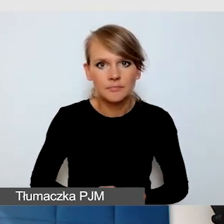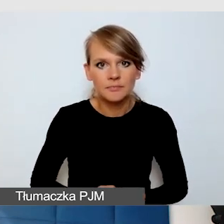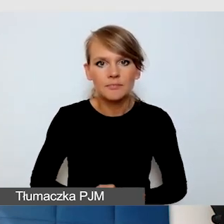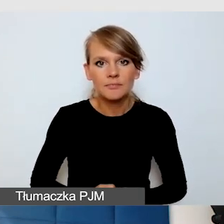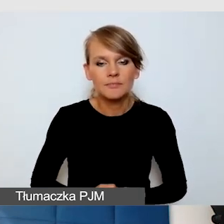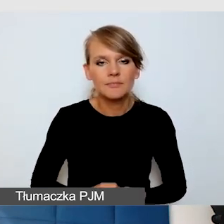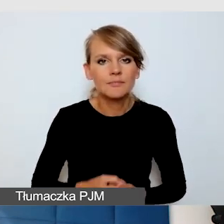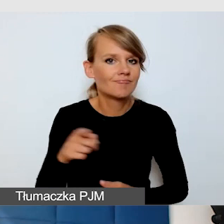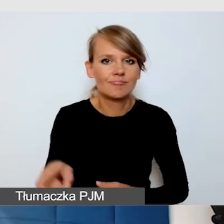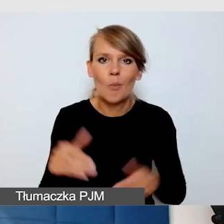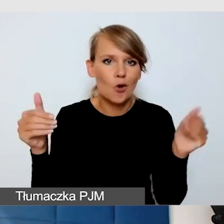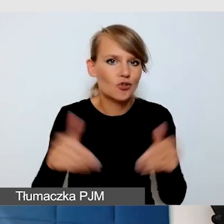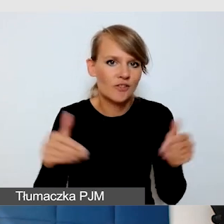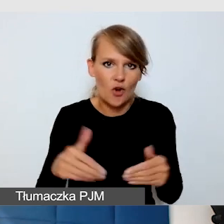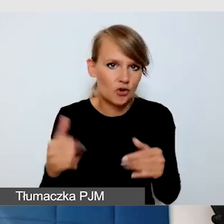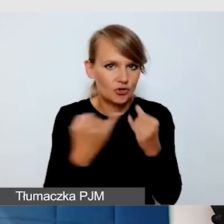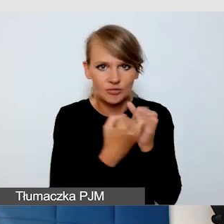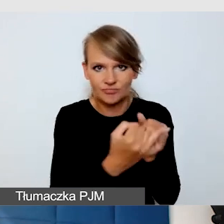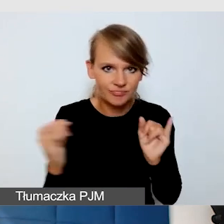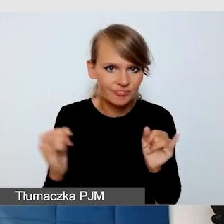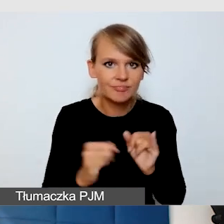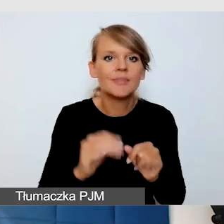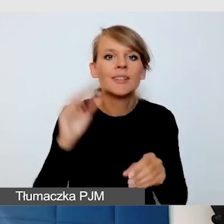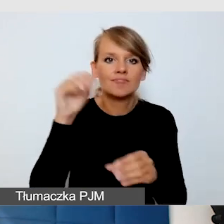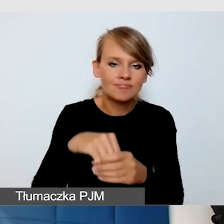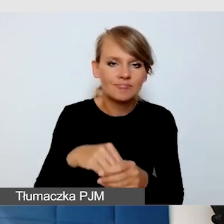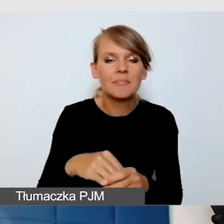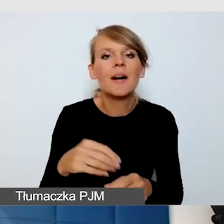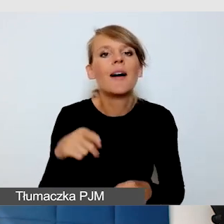Tam są napisy bardzo łatwo wyświetlane,